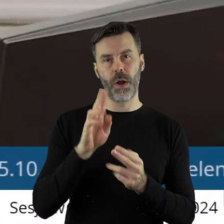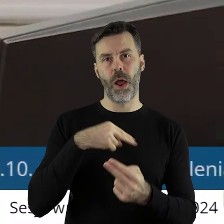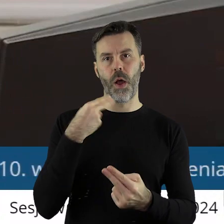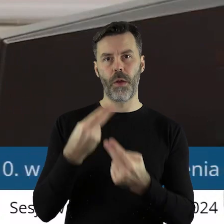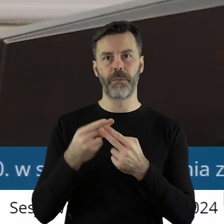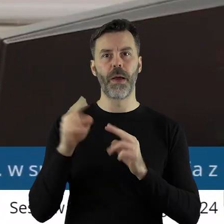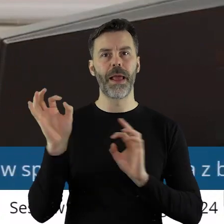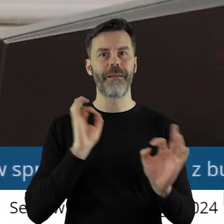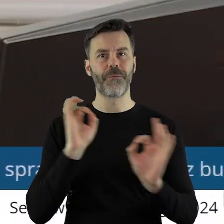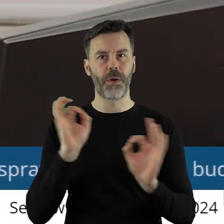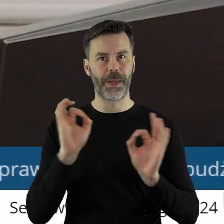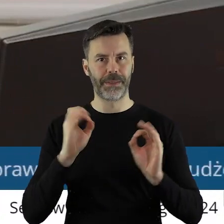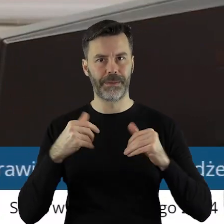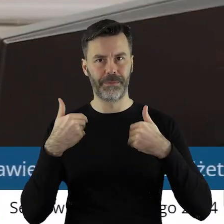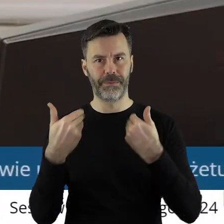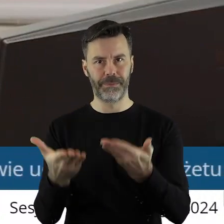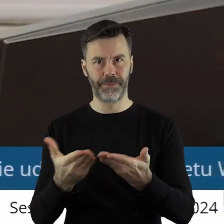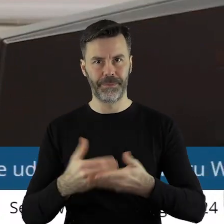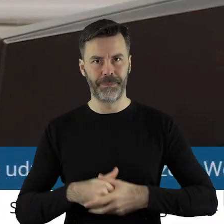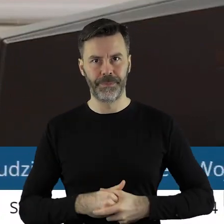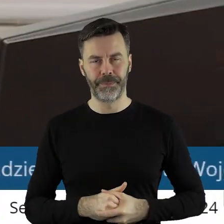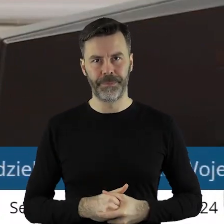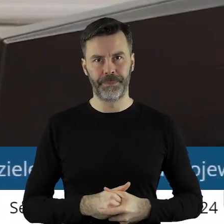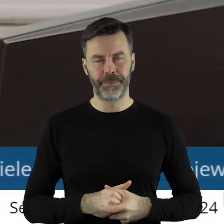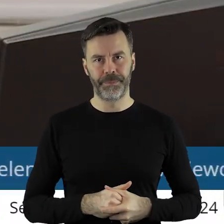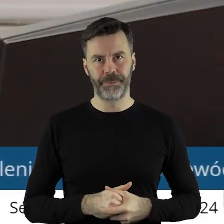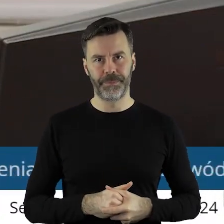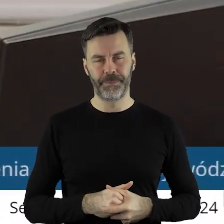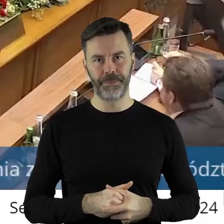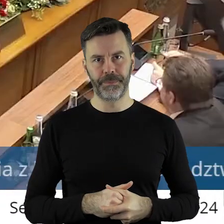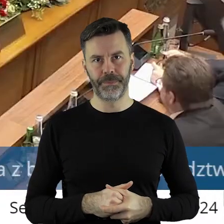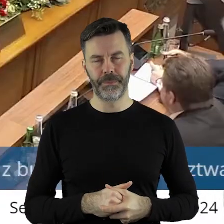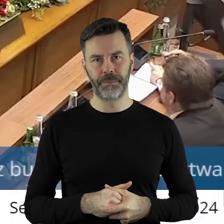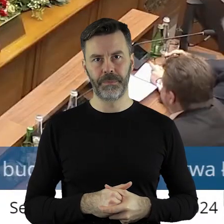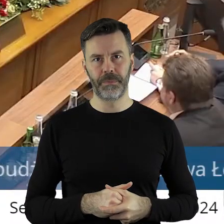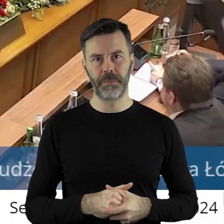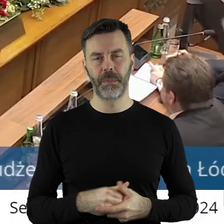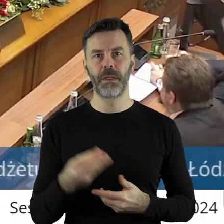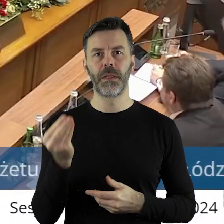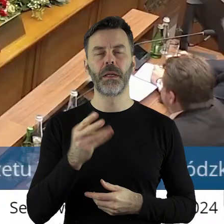taką informację państwu radnym przekazuje. Proszę bardzo, czy ktoś z państwa radnych